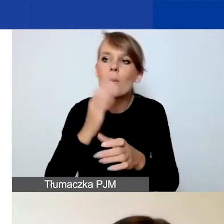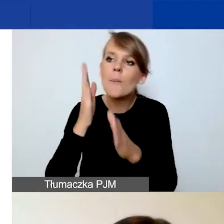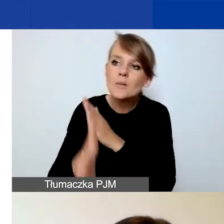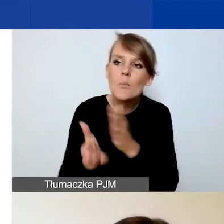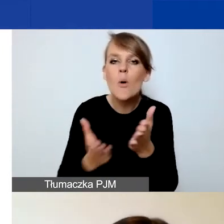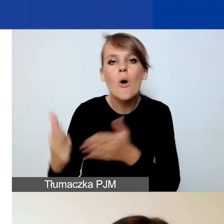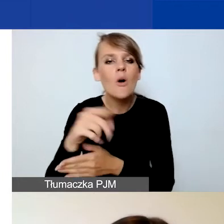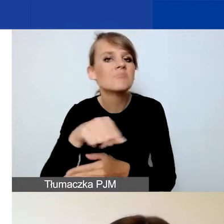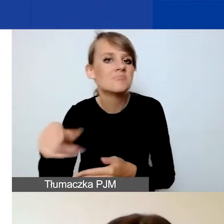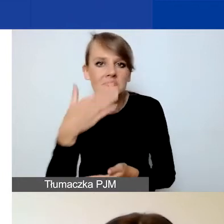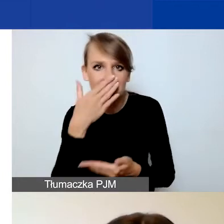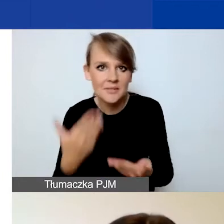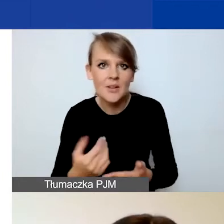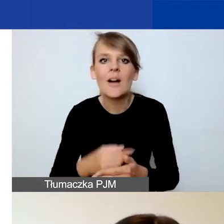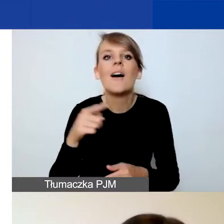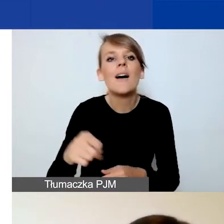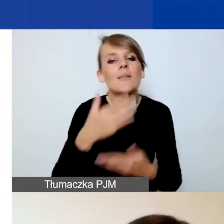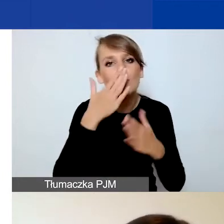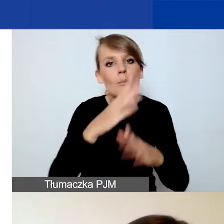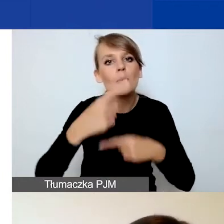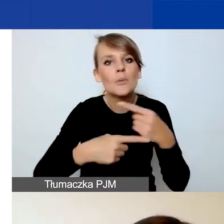O wskazanie produktów, rezultatów i wskaźników.